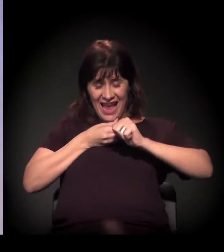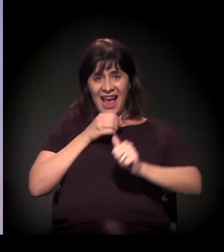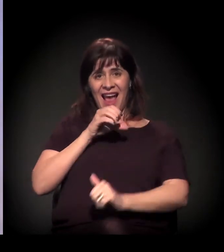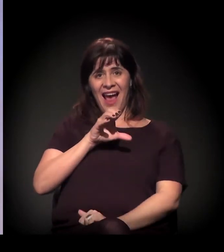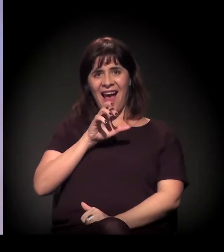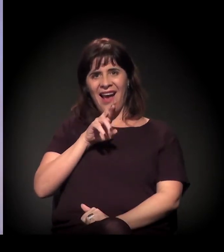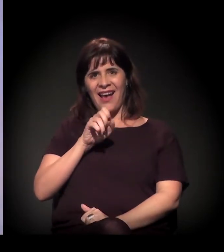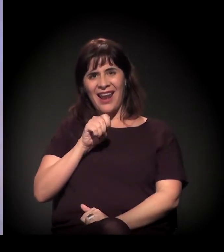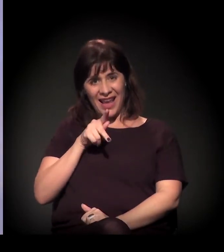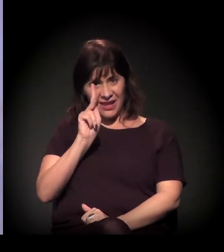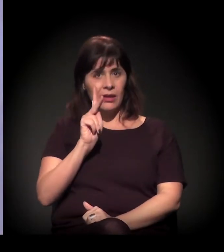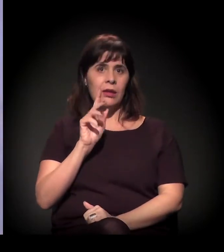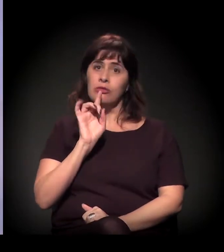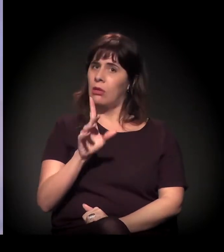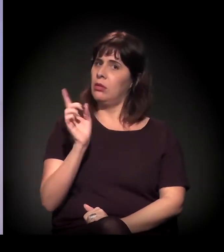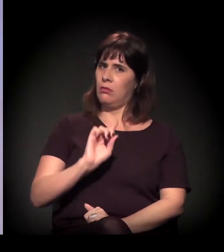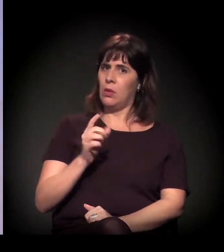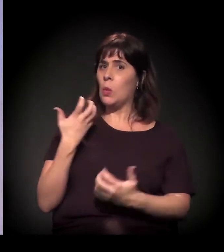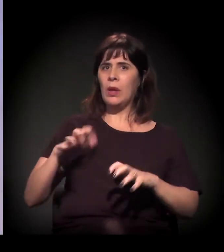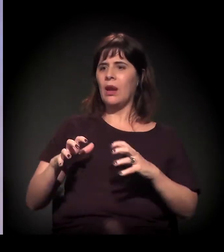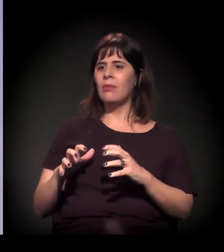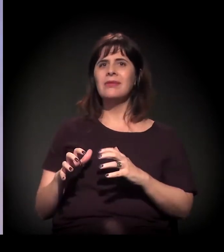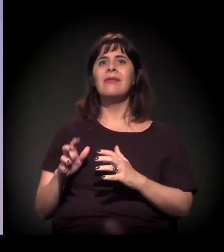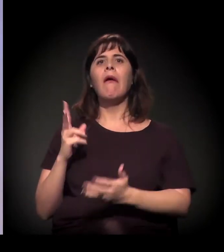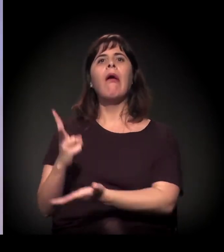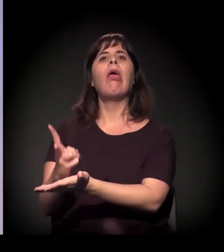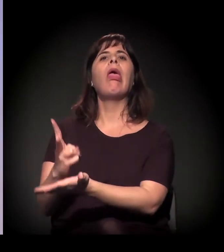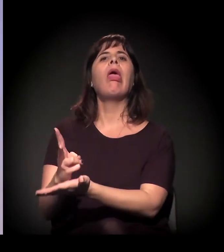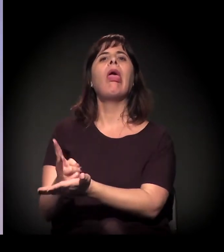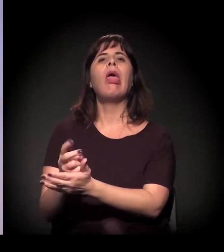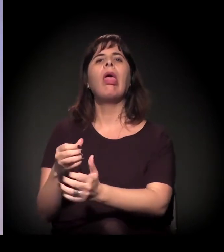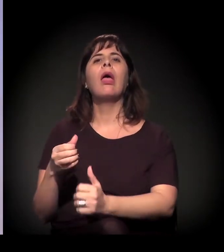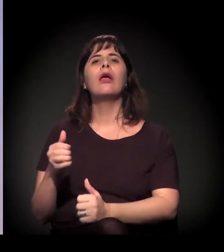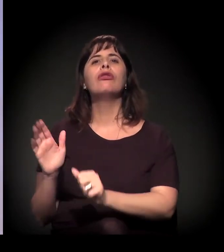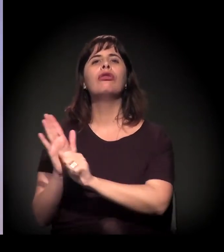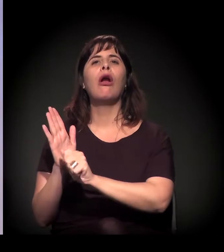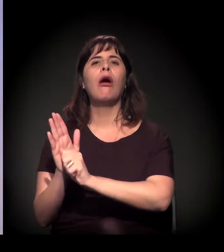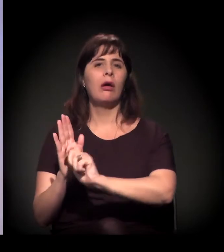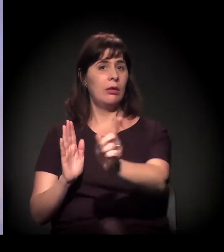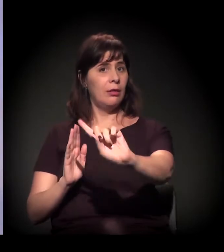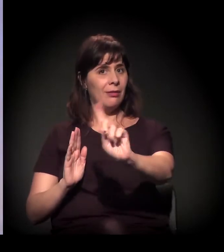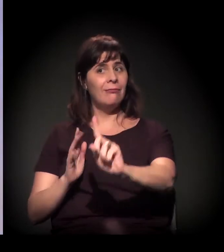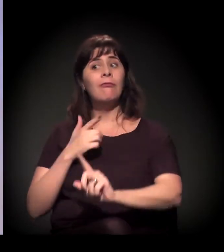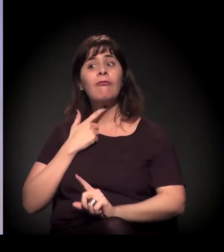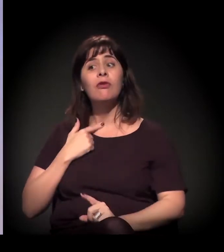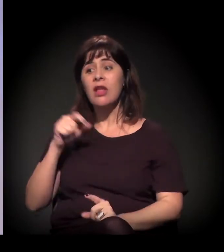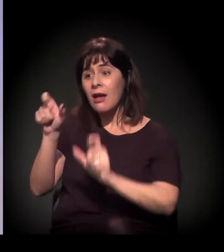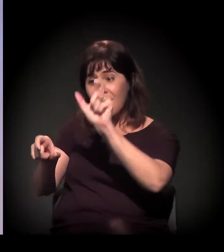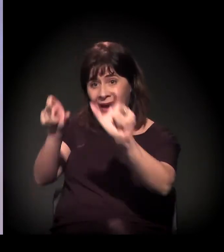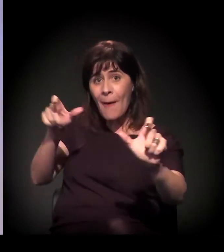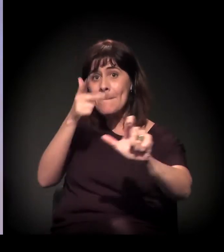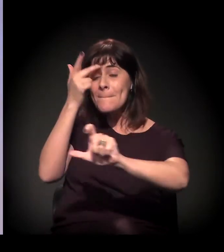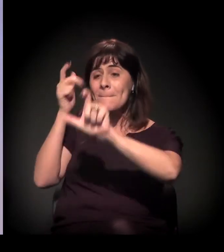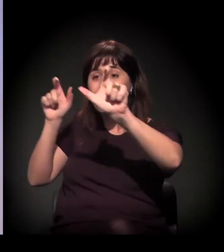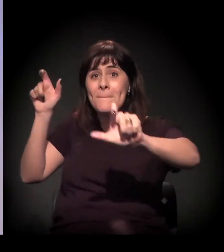as pessoas às vezes acham: "Ah, vocês querem que tenha craque". Não, a gente não quer que tenha craque, a gente está resistindo com as pessoas. A Cracolândia é uma comunidade de pessoas,